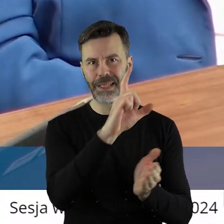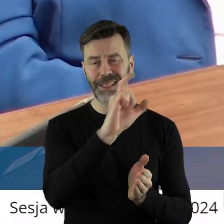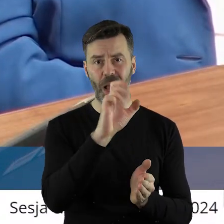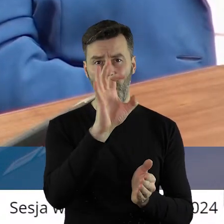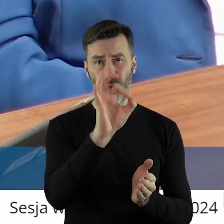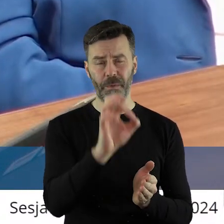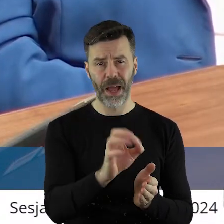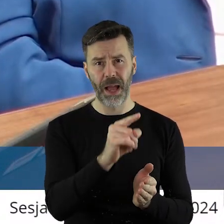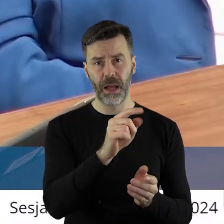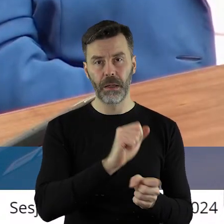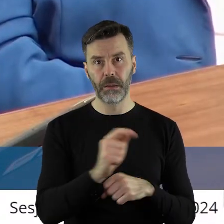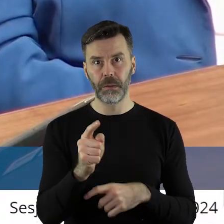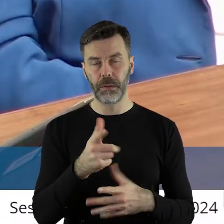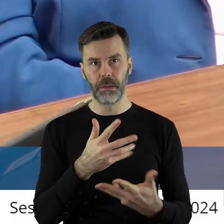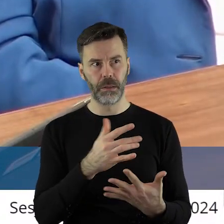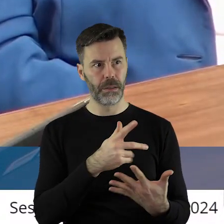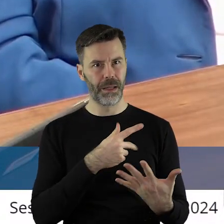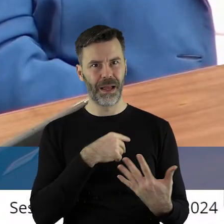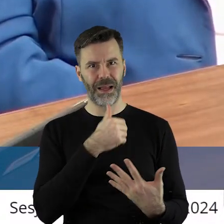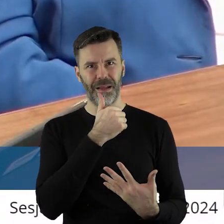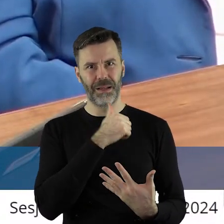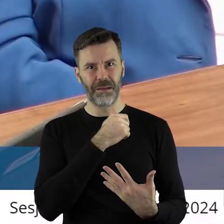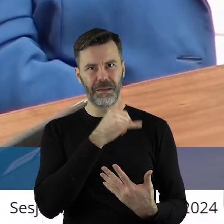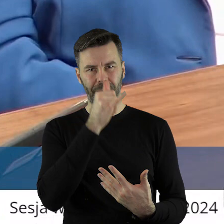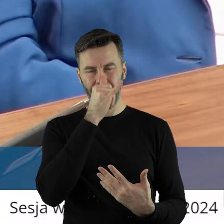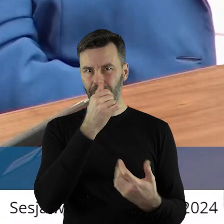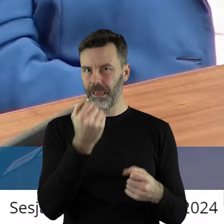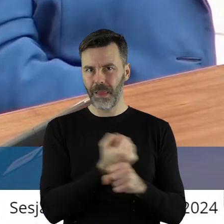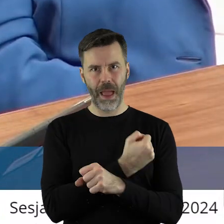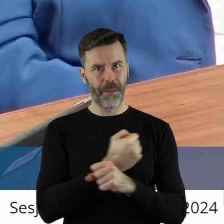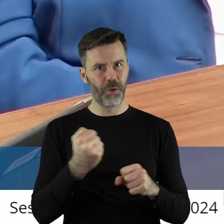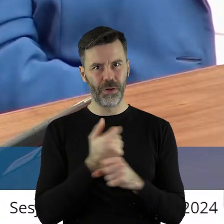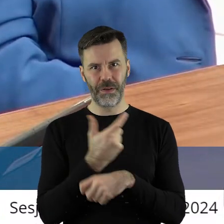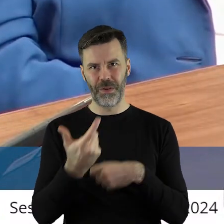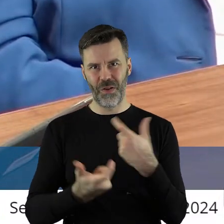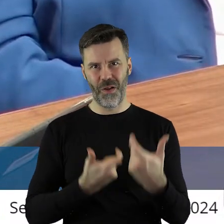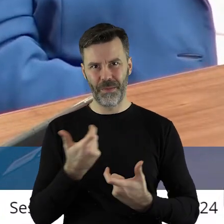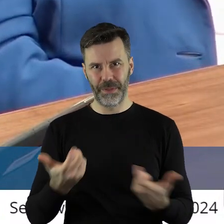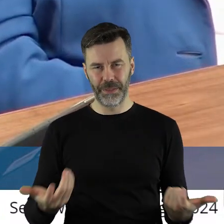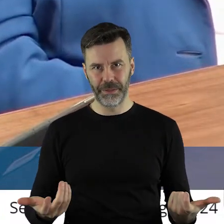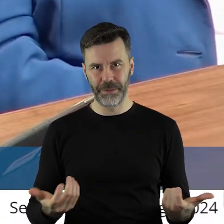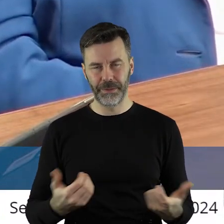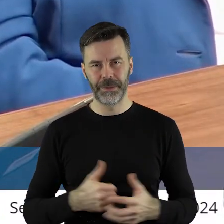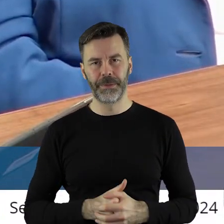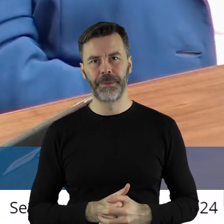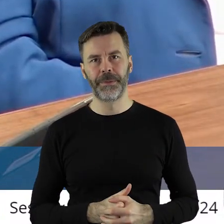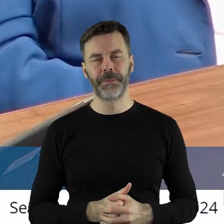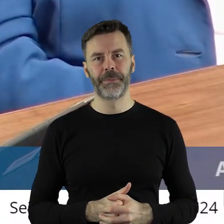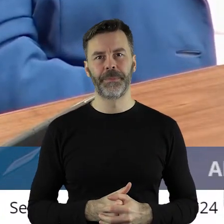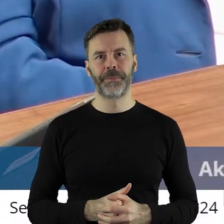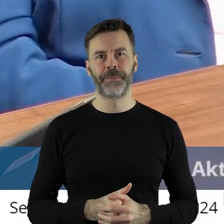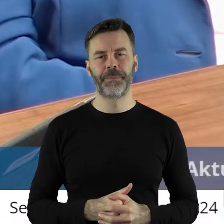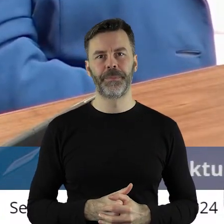CO2. No, drodzy państwo, to są jakieś samobójcze chyba próby dla naszej gospodarki. Także, chcąc,